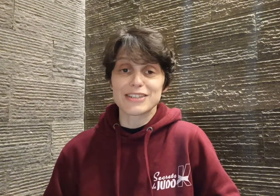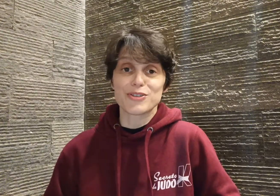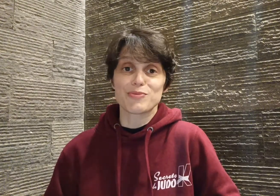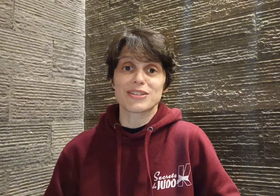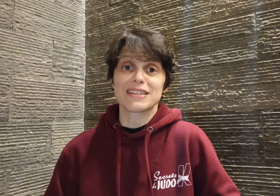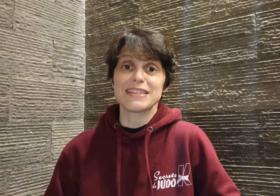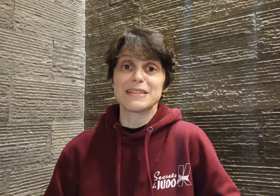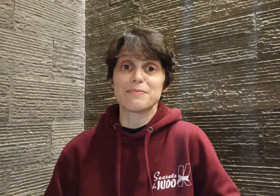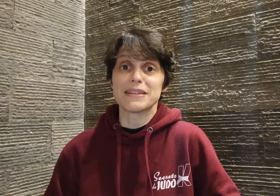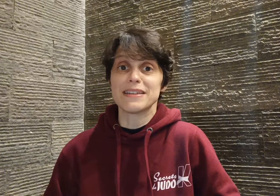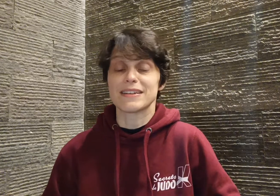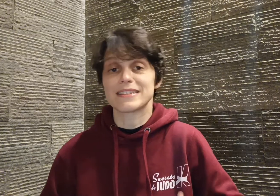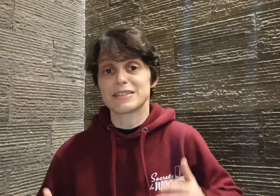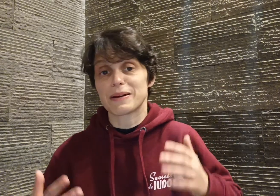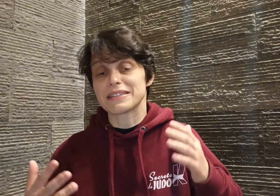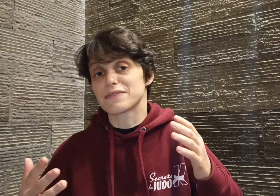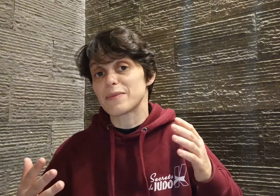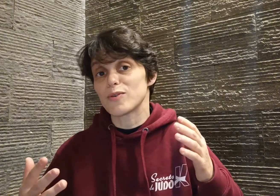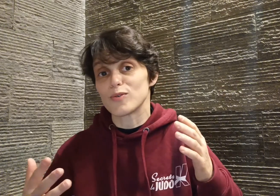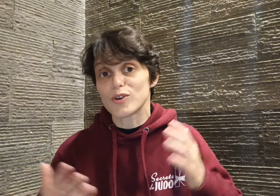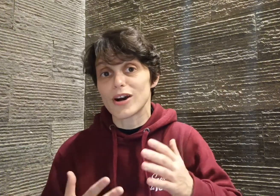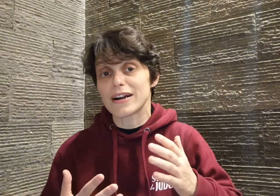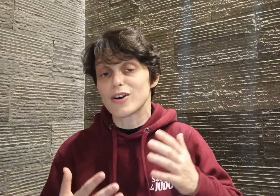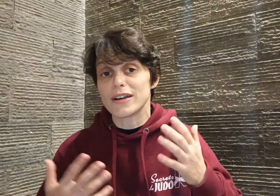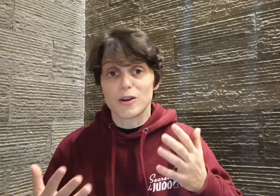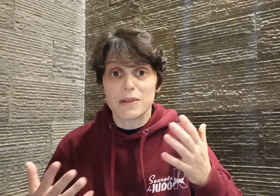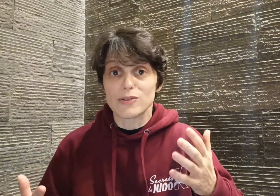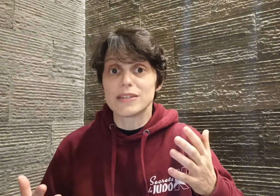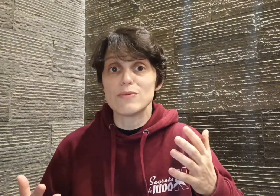pour cette discipline qui se pratique vraiment au corps à corps, et comme il le dit lui même,